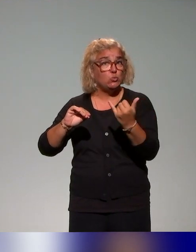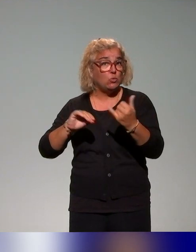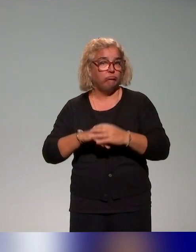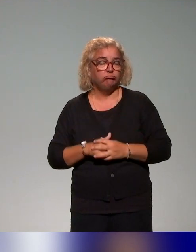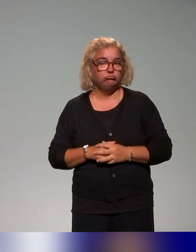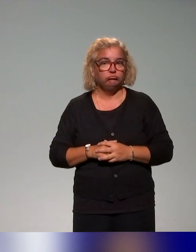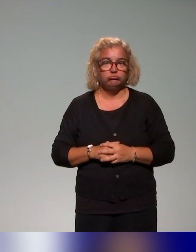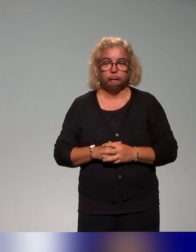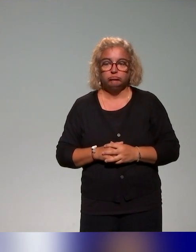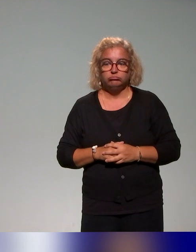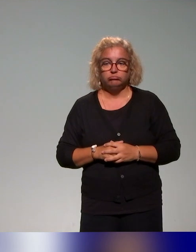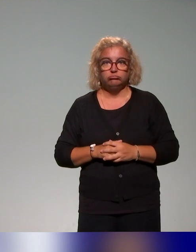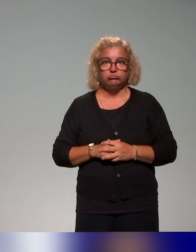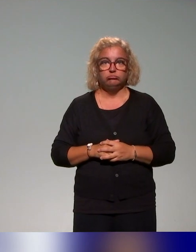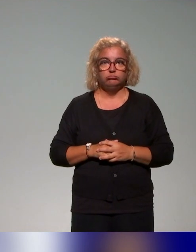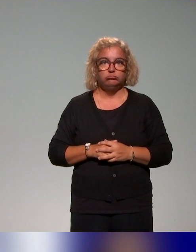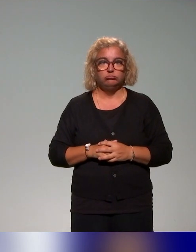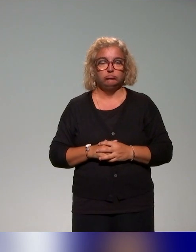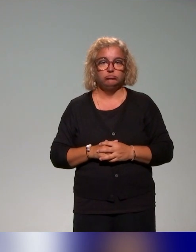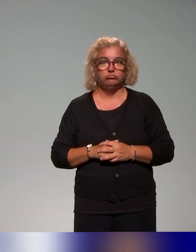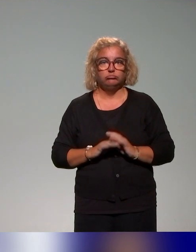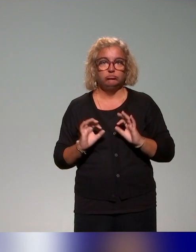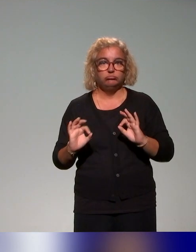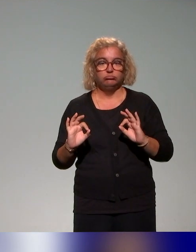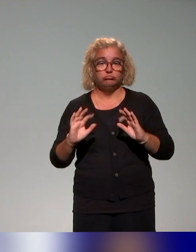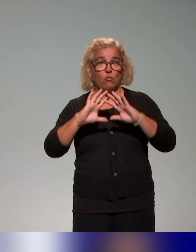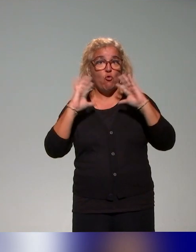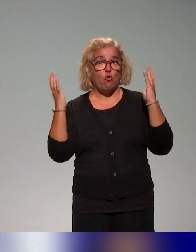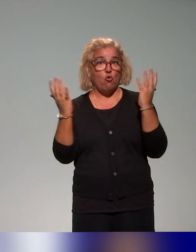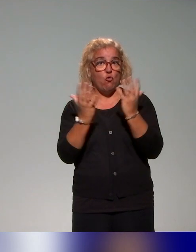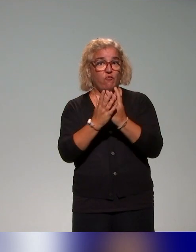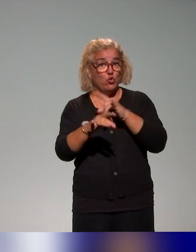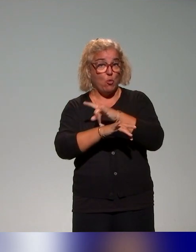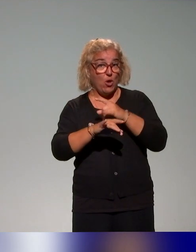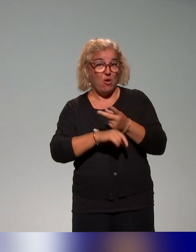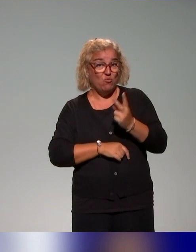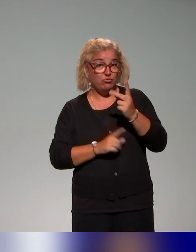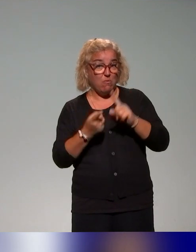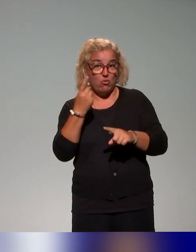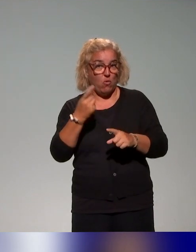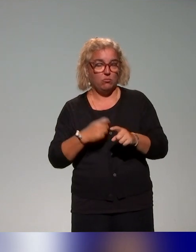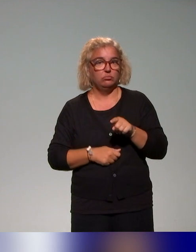En tout cas, dans notre recensement, c'est la formation qui comporte le volume horaire le plus conséquent, une formation qui s'étend sur deux